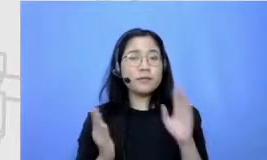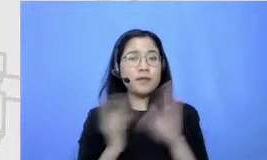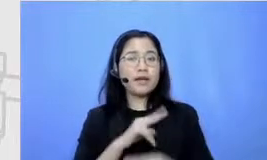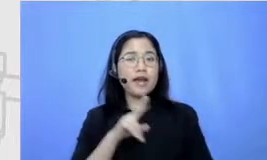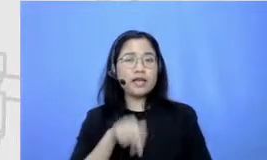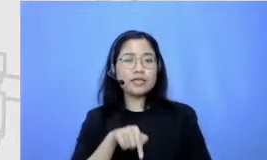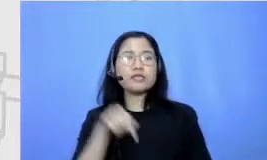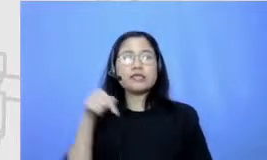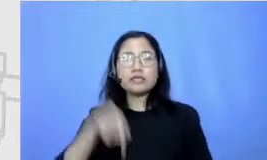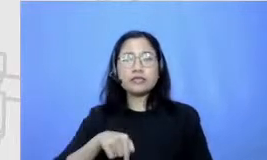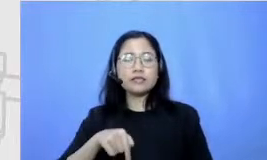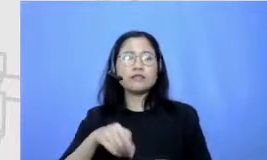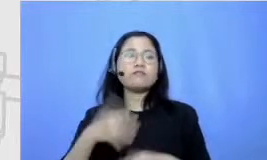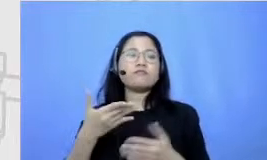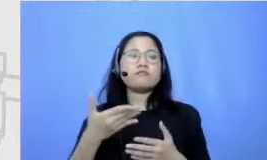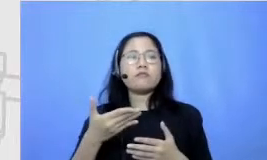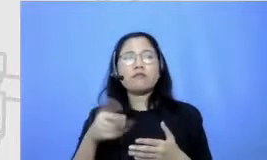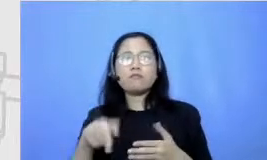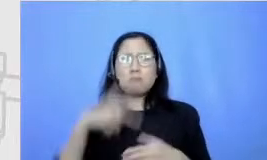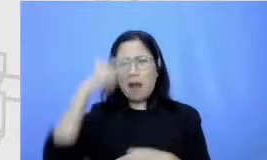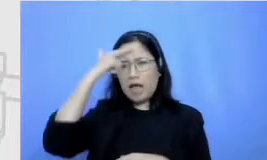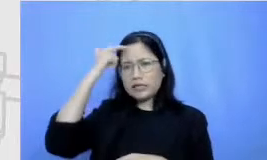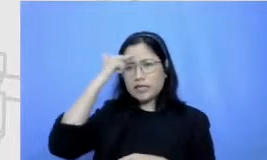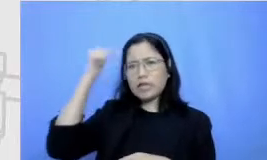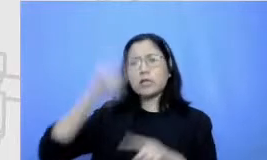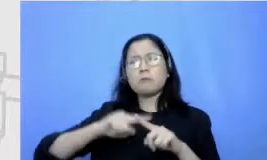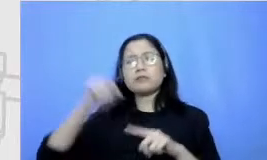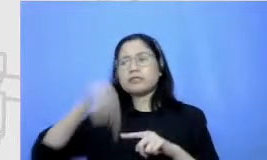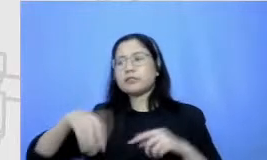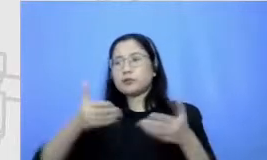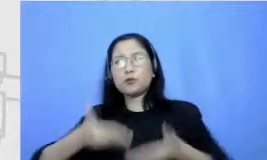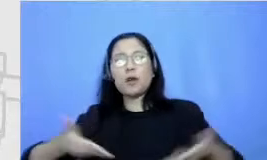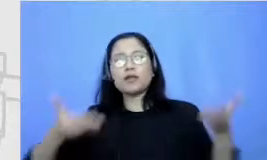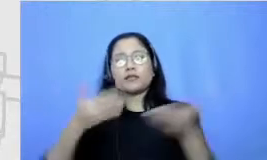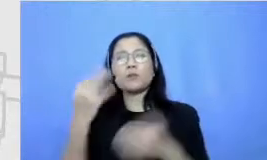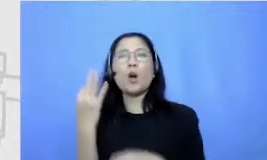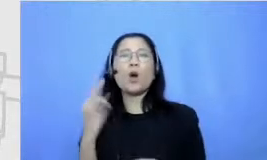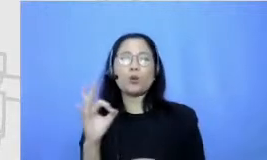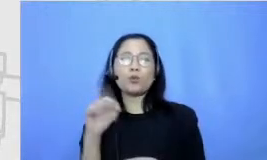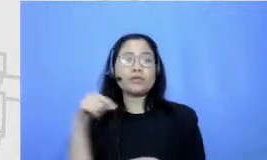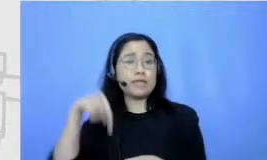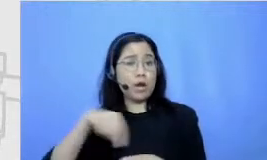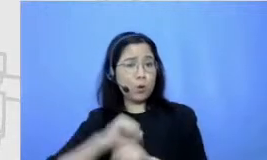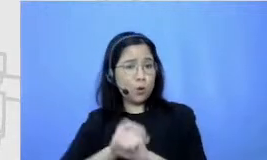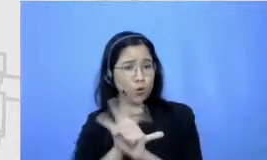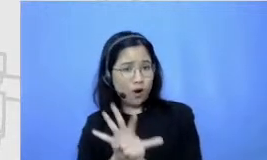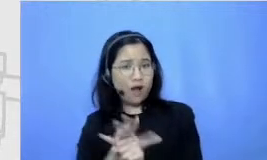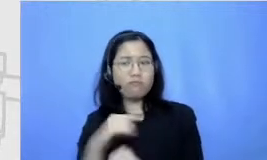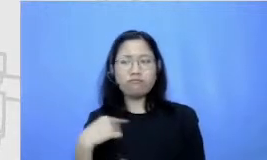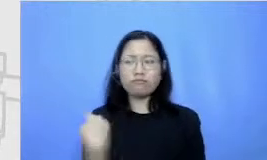a learning in the normal bisa dibilang sekarang karena Academy ini kita semua itu mau nggak mau